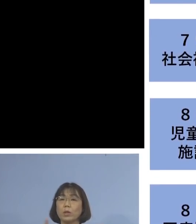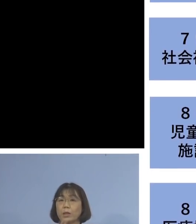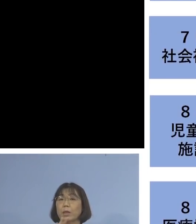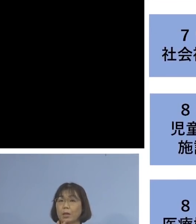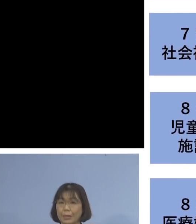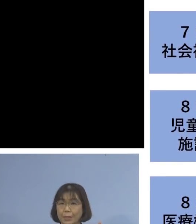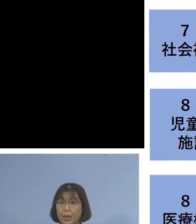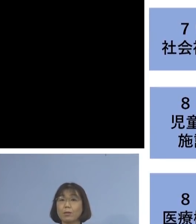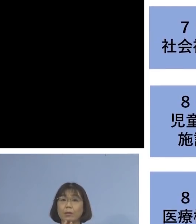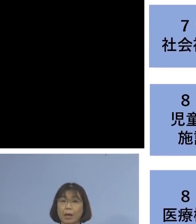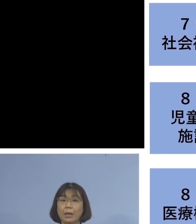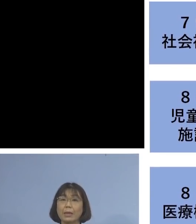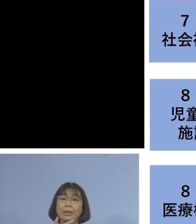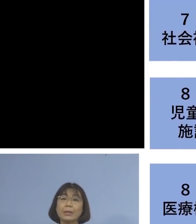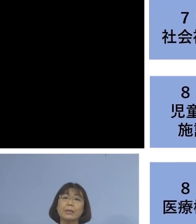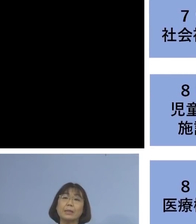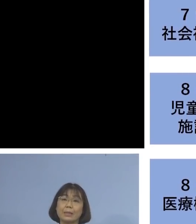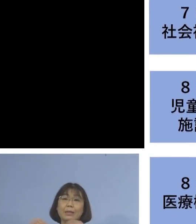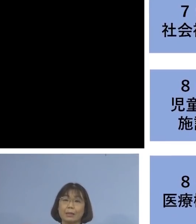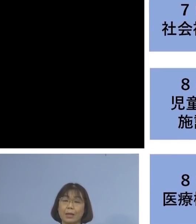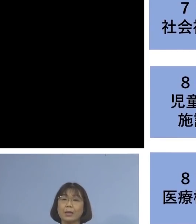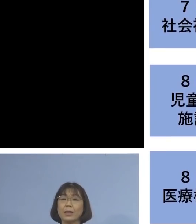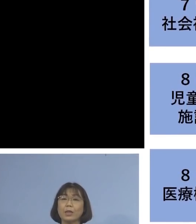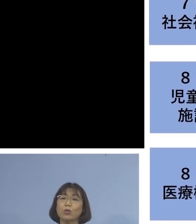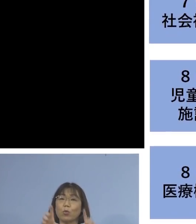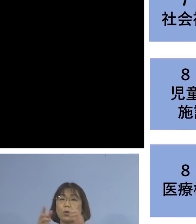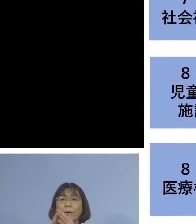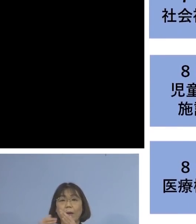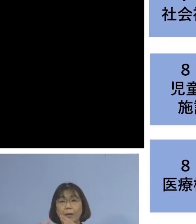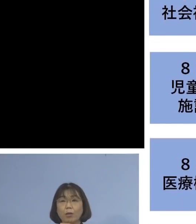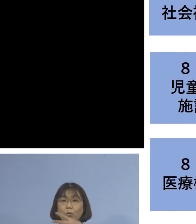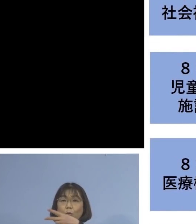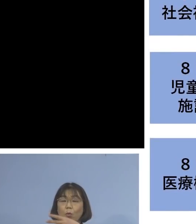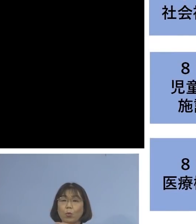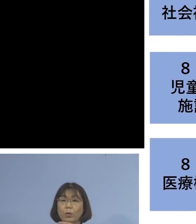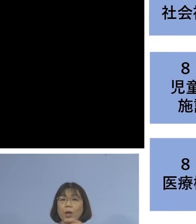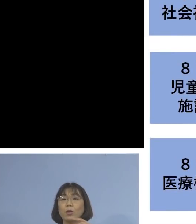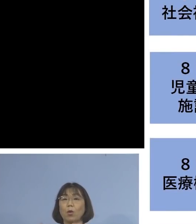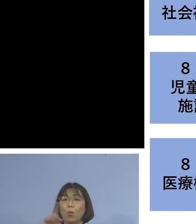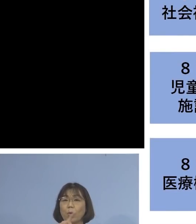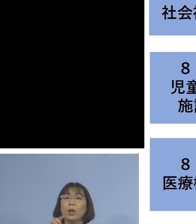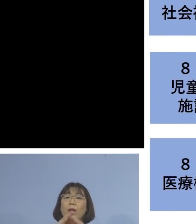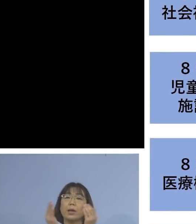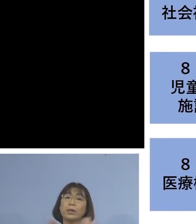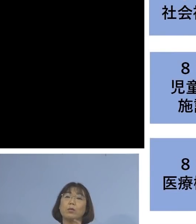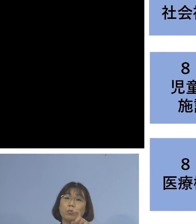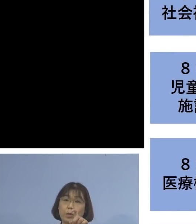二次感染、同居のご家族2名を加え 10名の関連クラスターとして